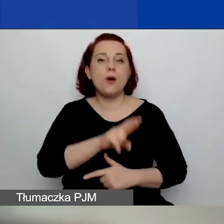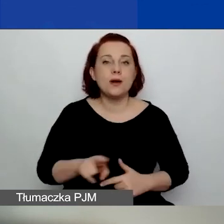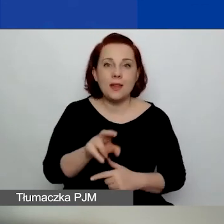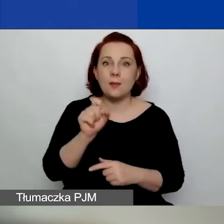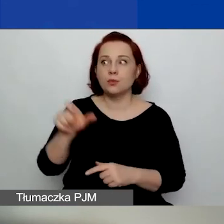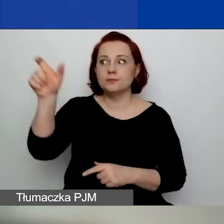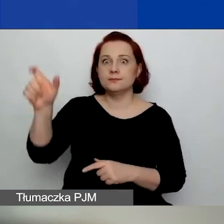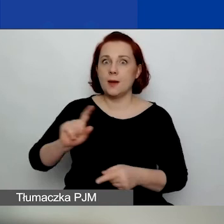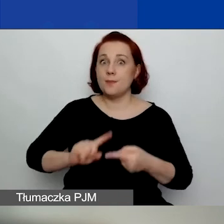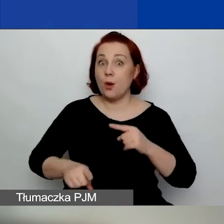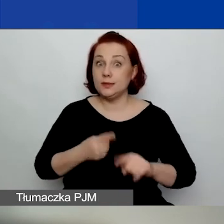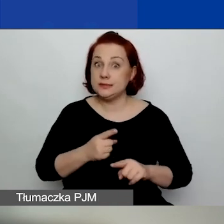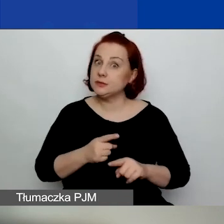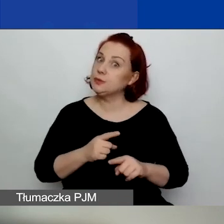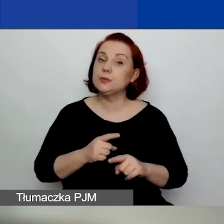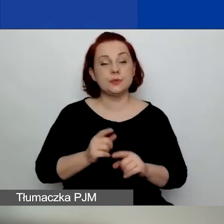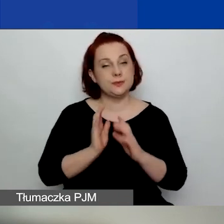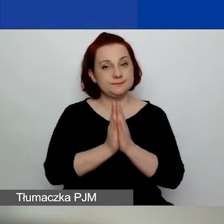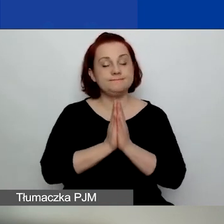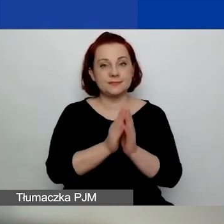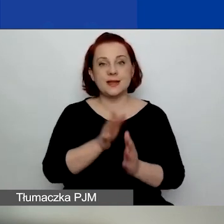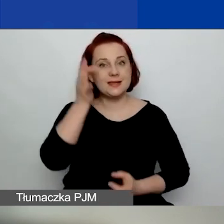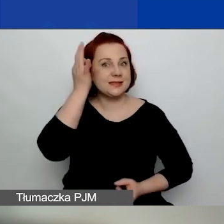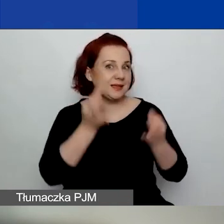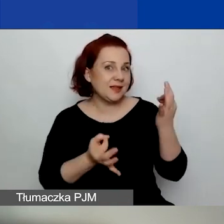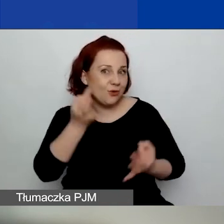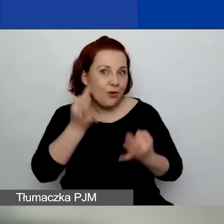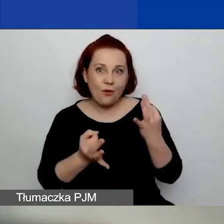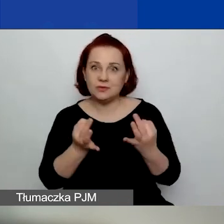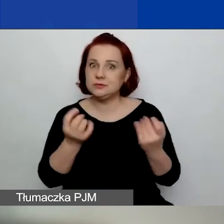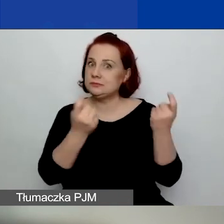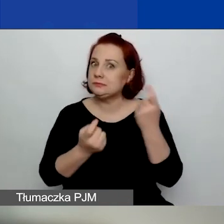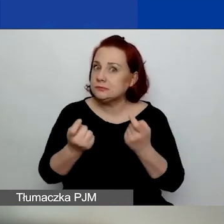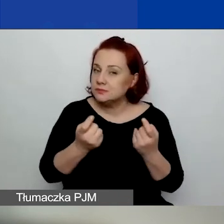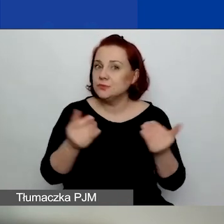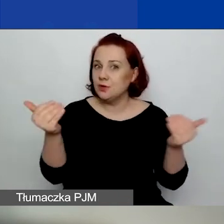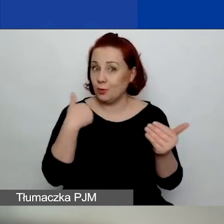To też proszę się zastanowić, czy możecie wtedy do nas aplikować.